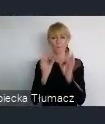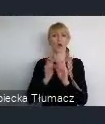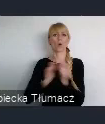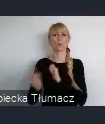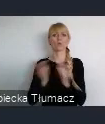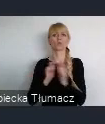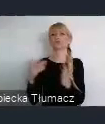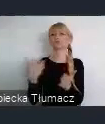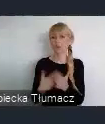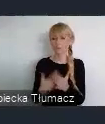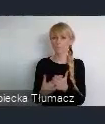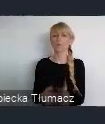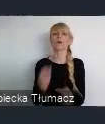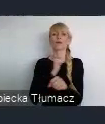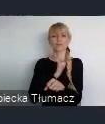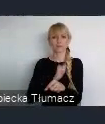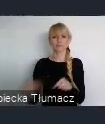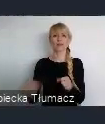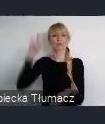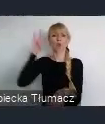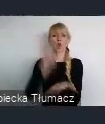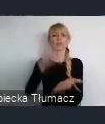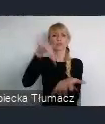w Ostravie, które czas się rozwija, i które też jest, takim elementem